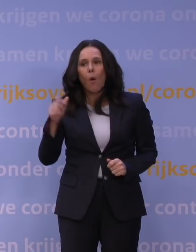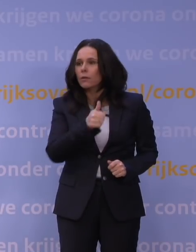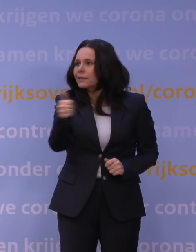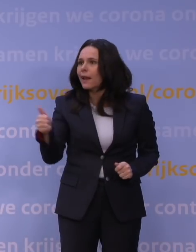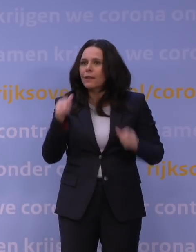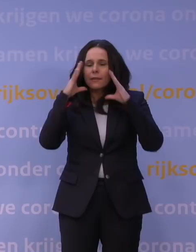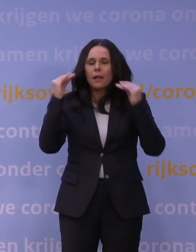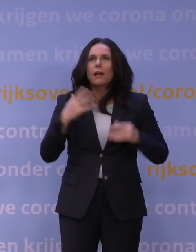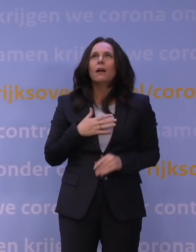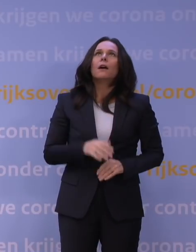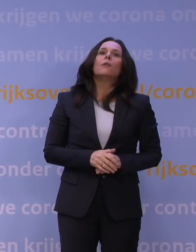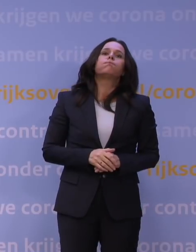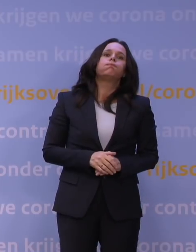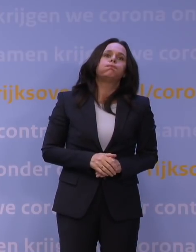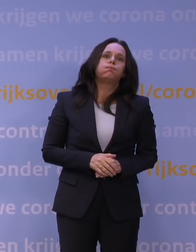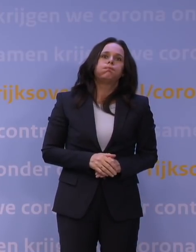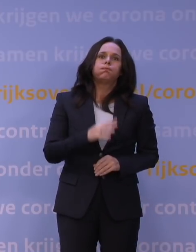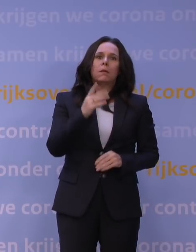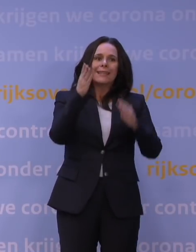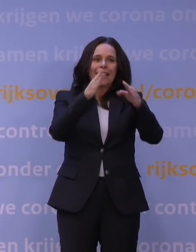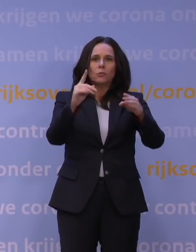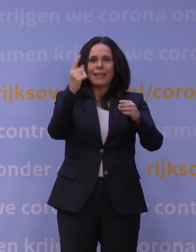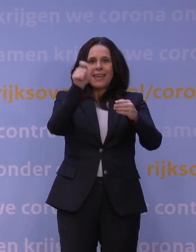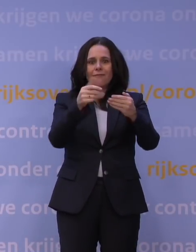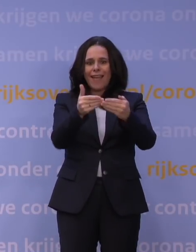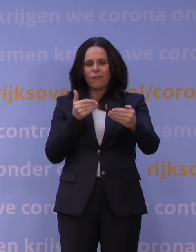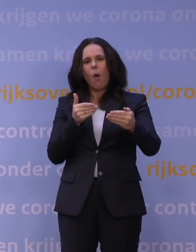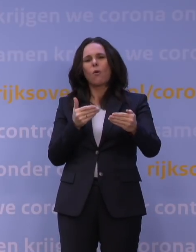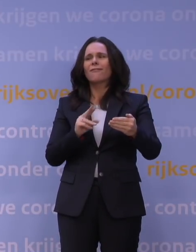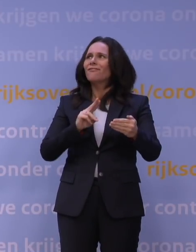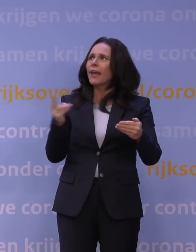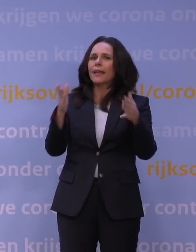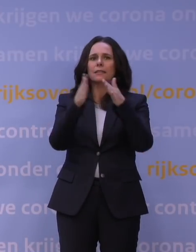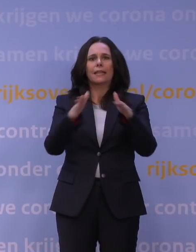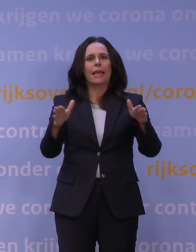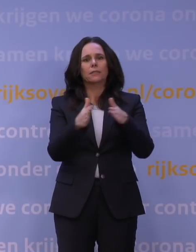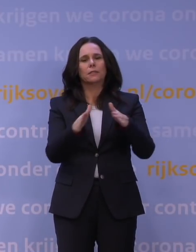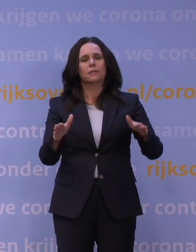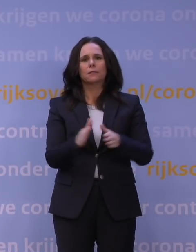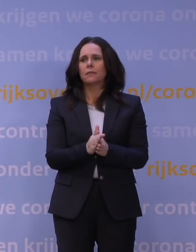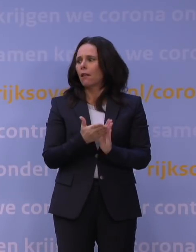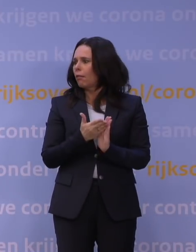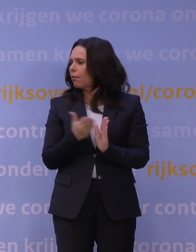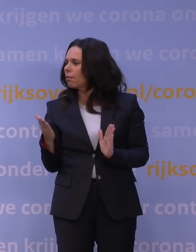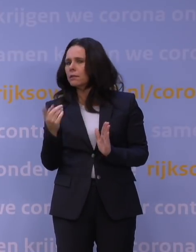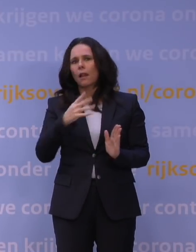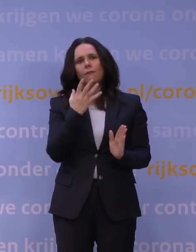dit allemaal precies één week vóór Kerstmis. Weer een kerst die totaal anders is dan we zouden willen.